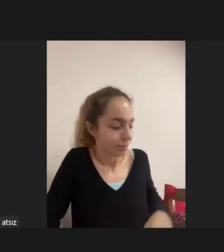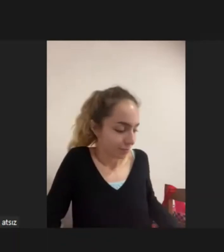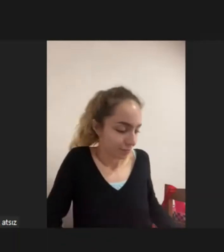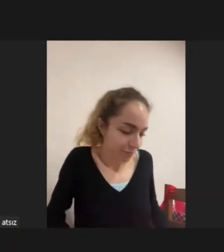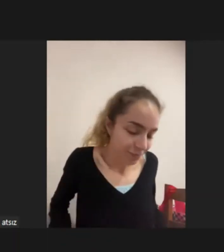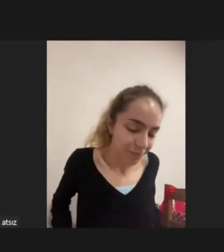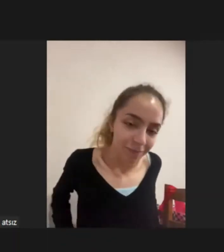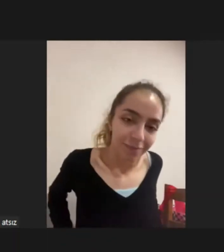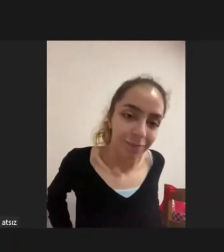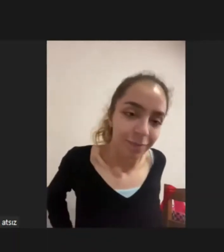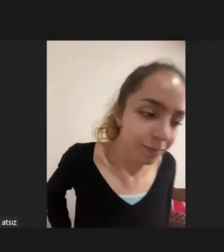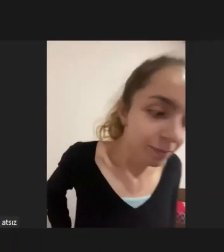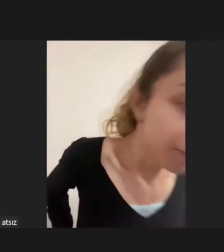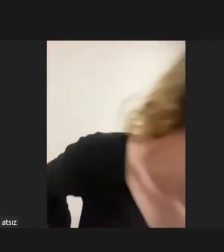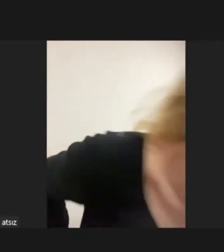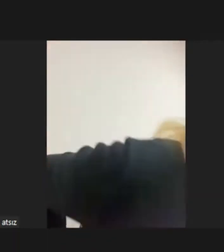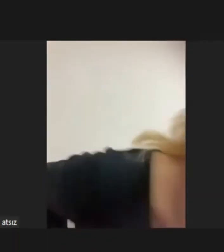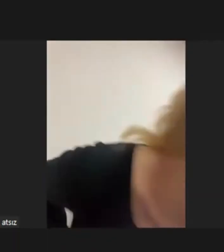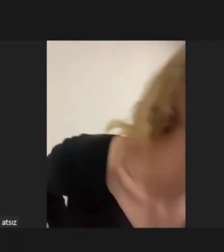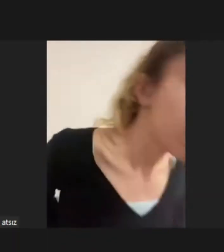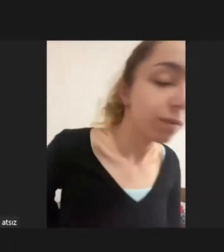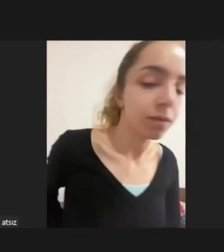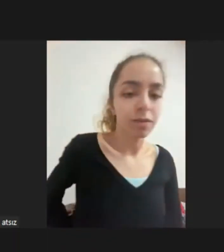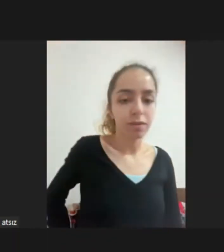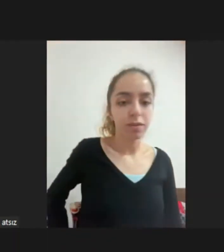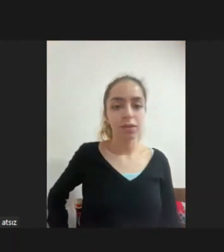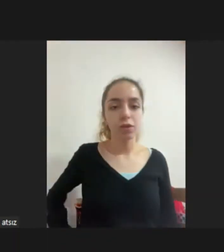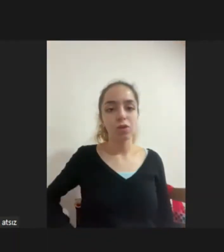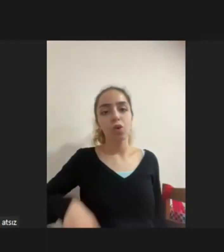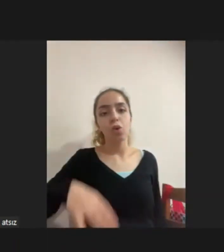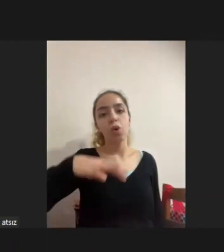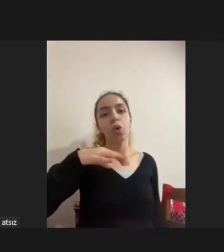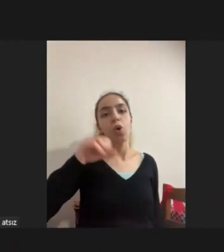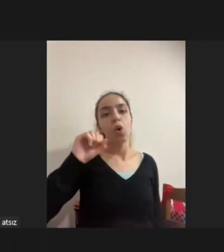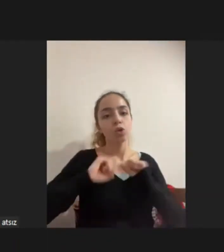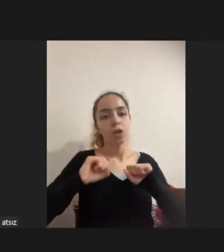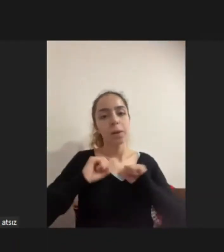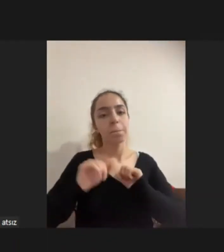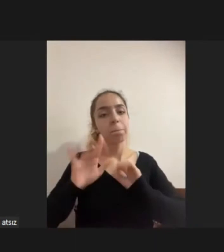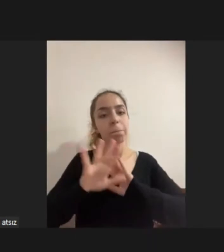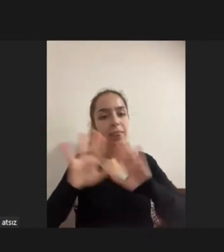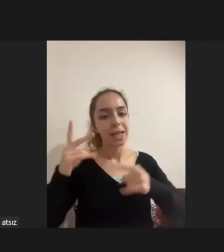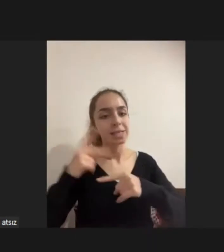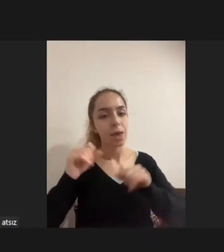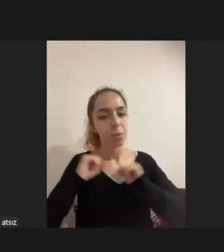Koç Üniversitesi Ben, Zeynep hocamız bitirdiği Dicle hocamız var